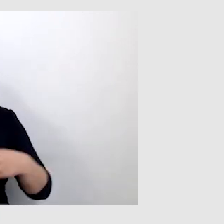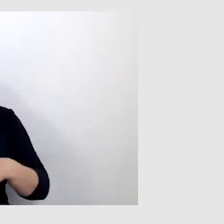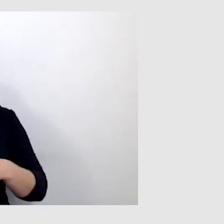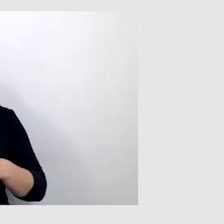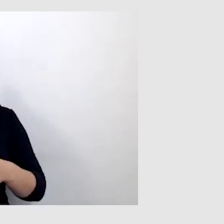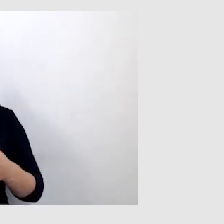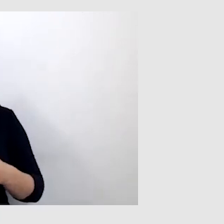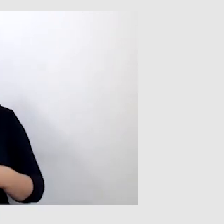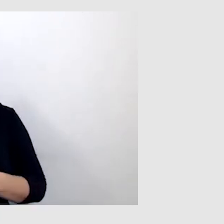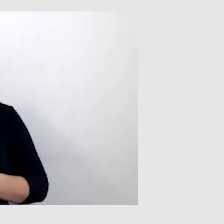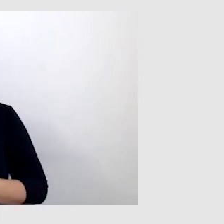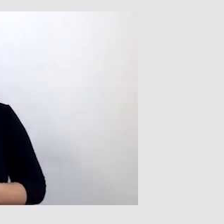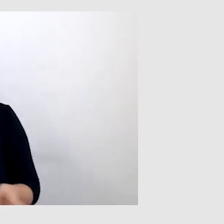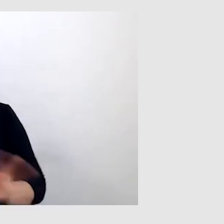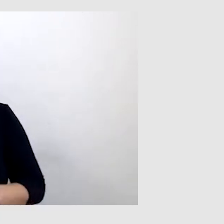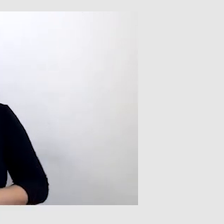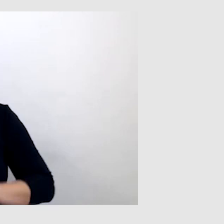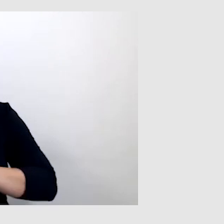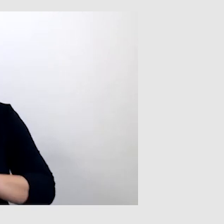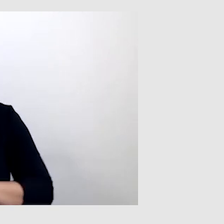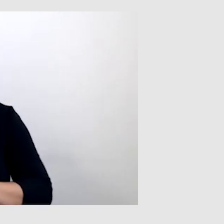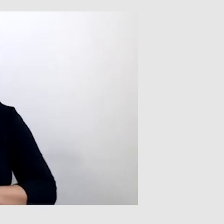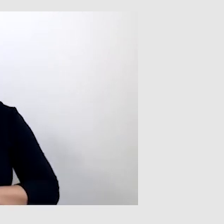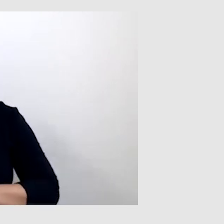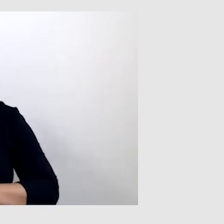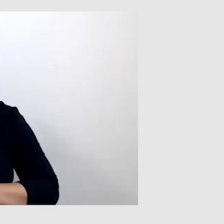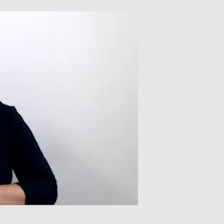Natomiast tłumacz języka migowego ma to do siebie,